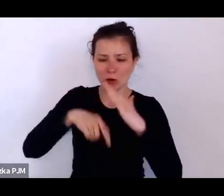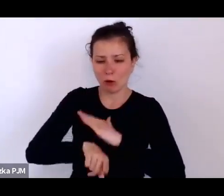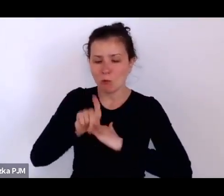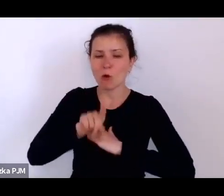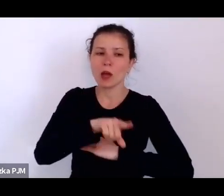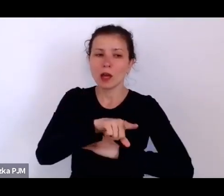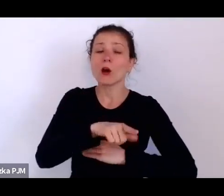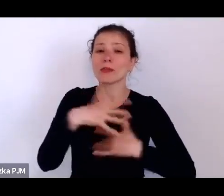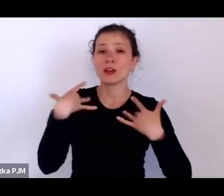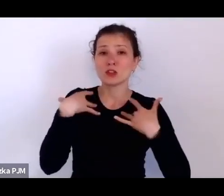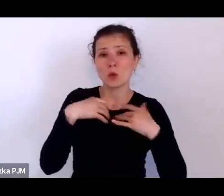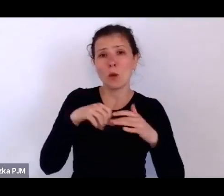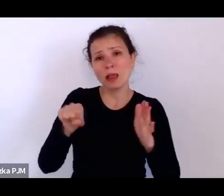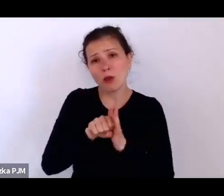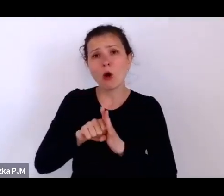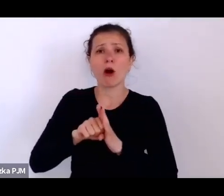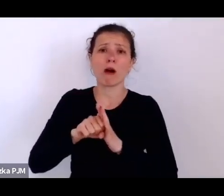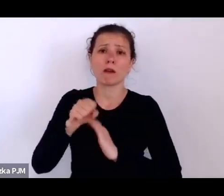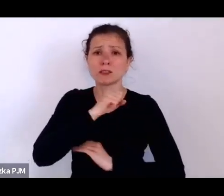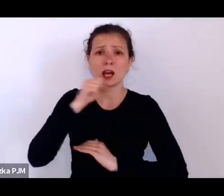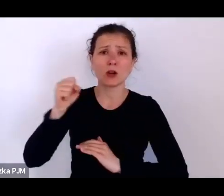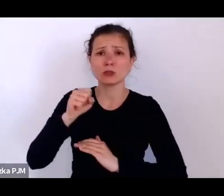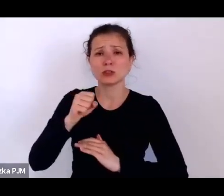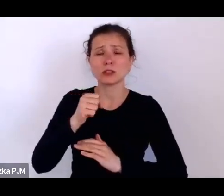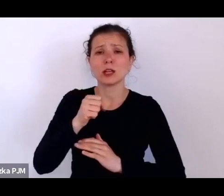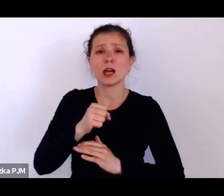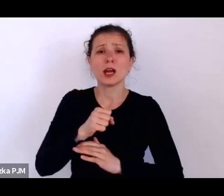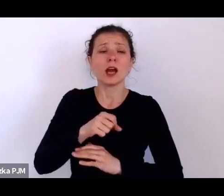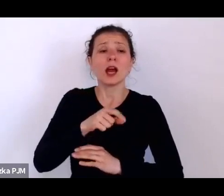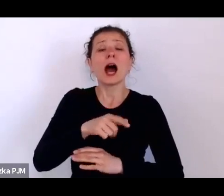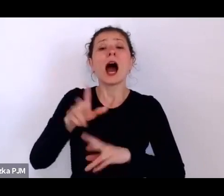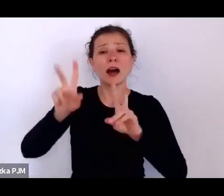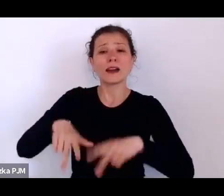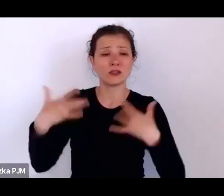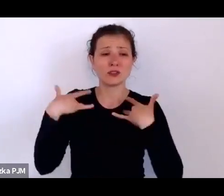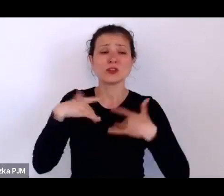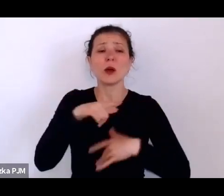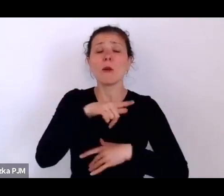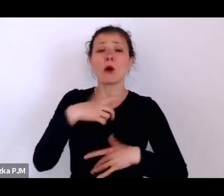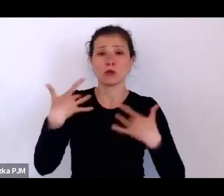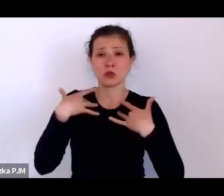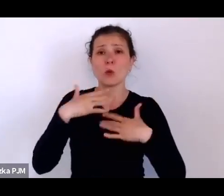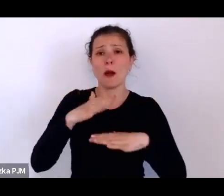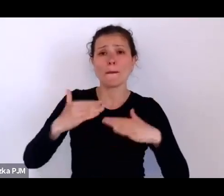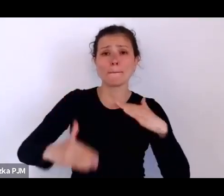Resztę życia, bo żyła ponad 70 lat, spędziła rzeczywiście w takim ośrodku finansowanym